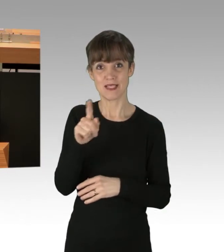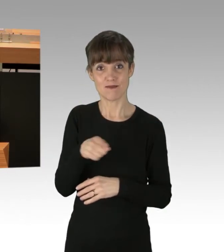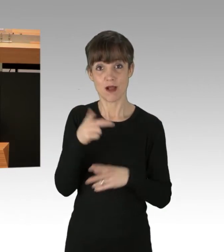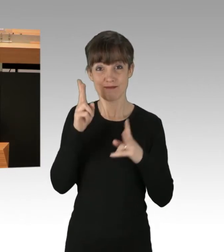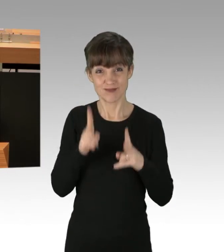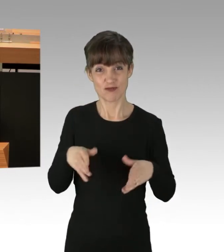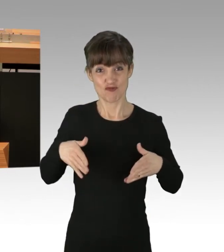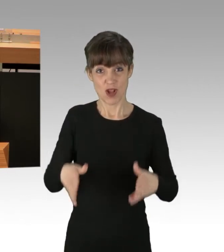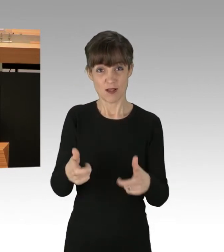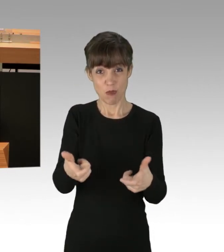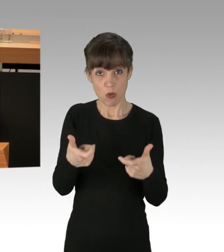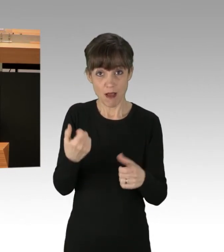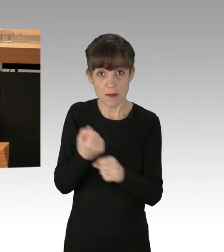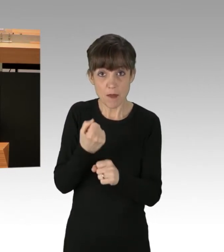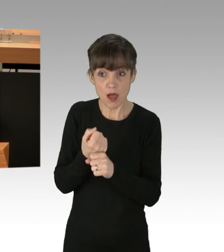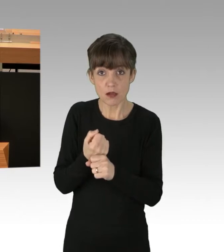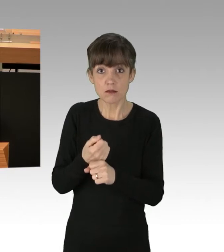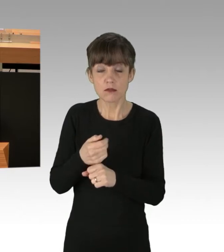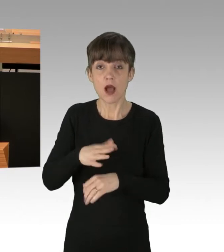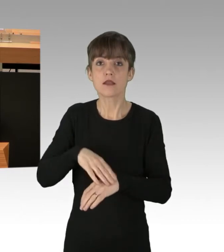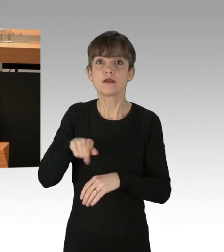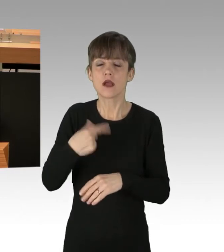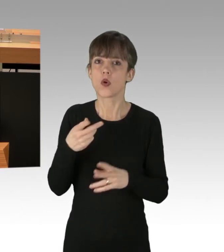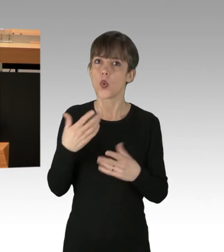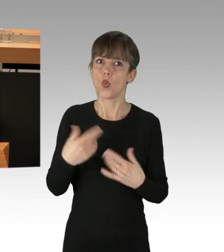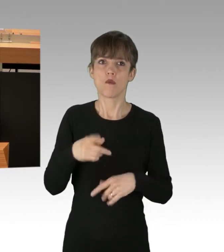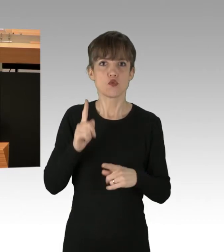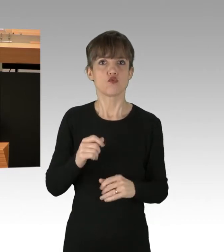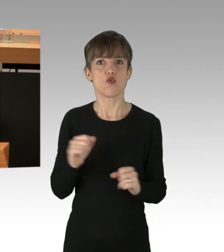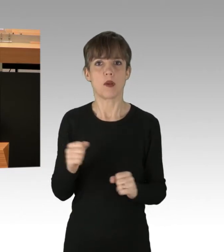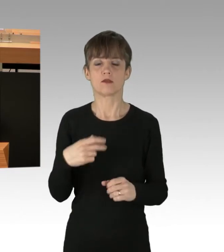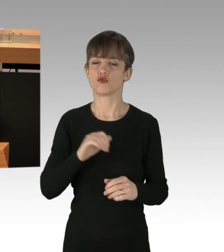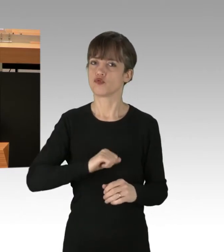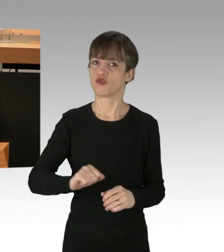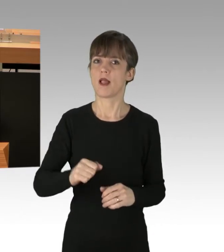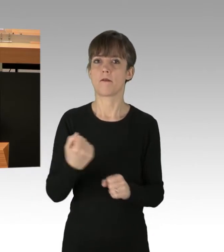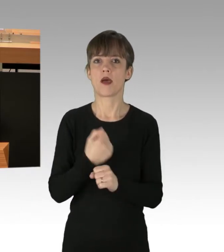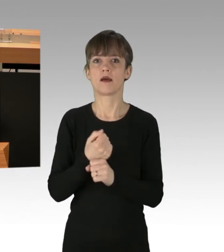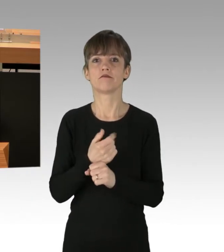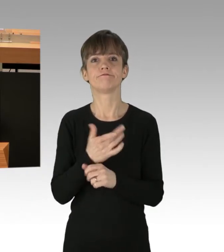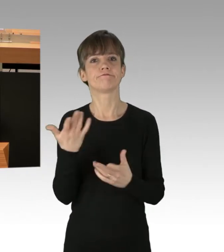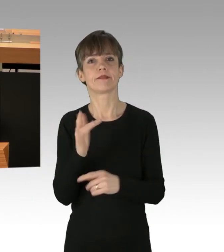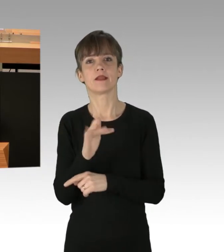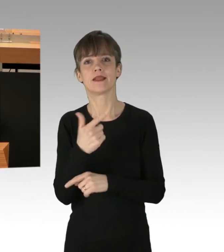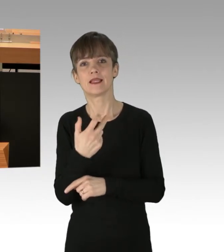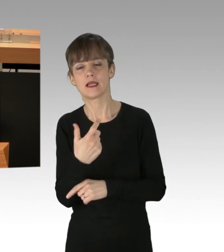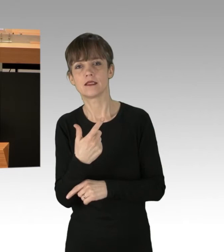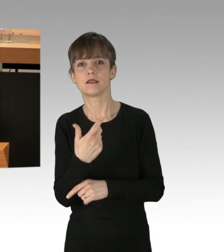dann wird es höchste Zeit für vorbeugende Maßnahmen, gegen das 30., 31. oder 32. Mal.